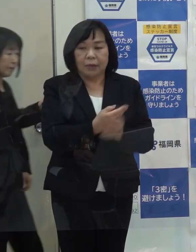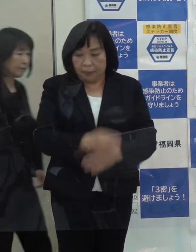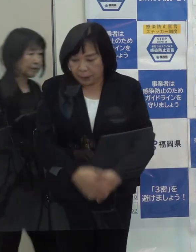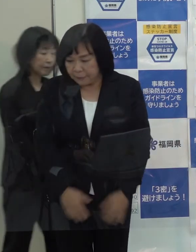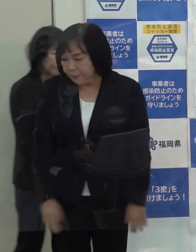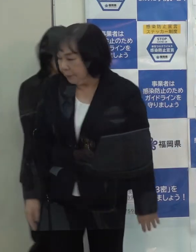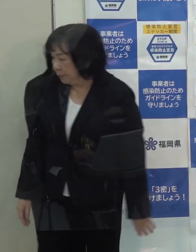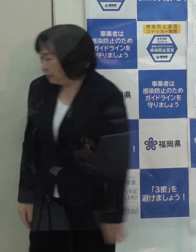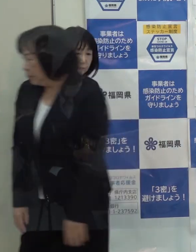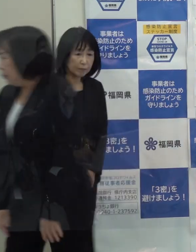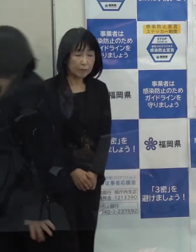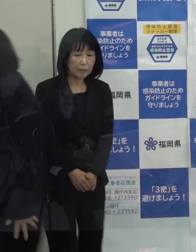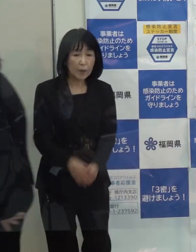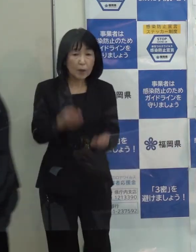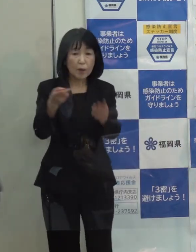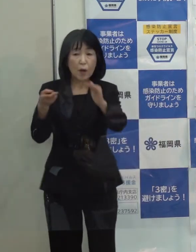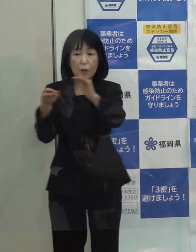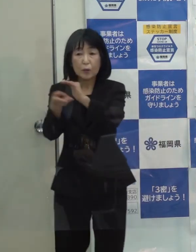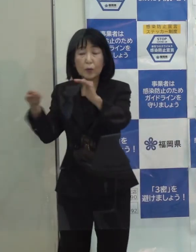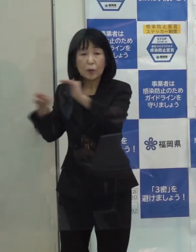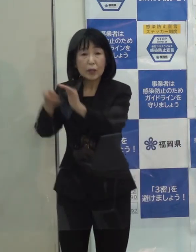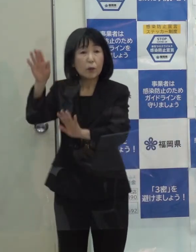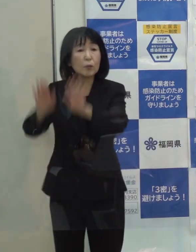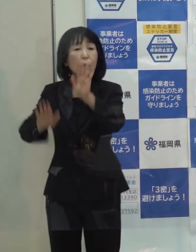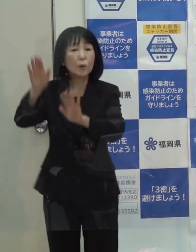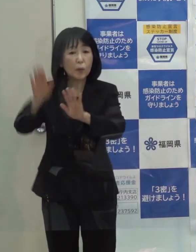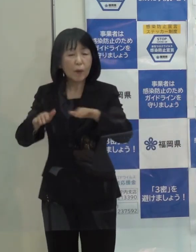病床稼働率は確かに今 ２５％を超えています